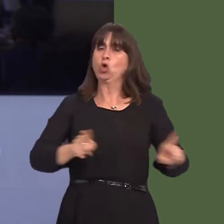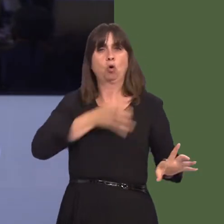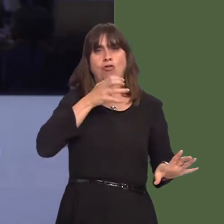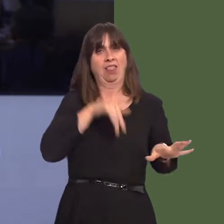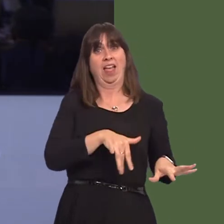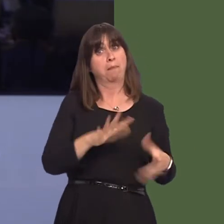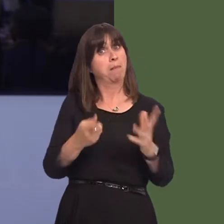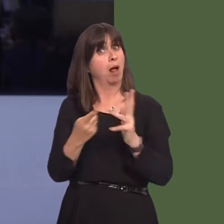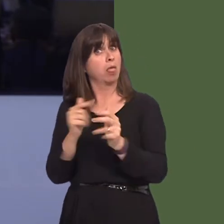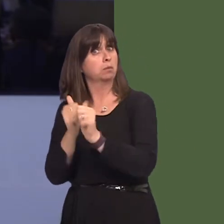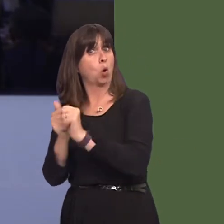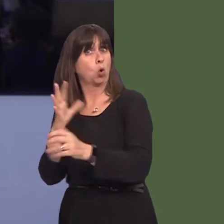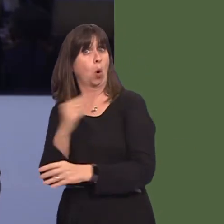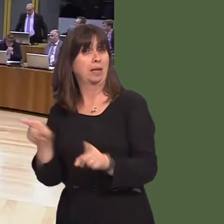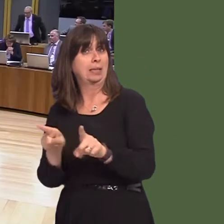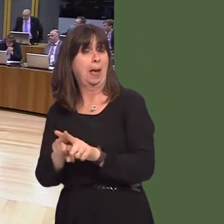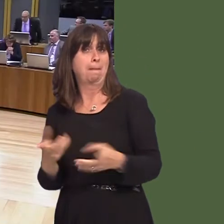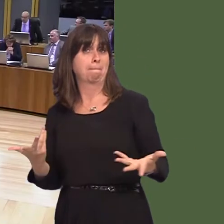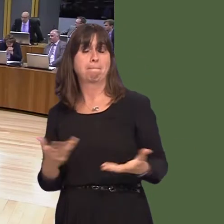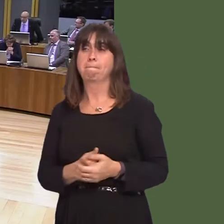abuse is a problem in Wales? Carwyn Jones AM: I think there are two issues